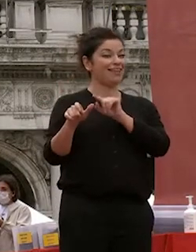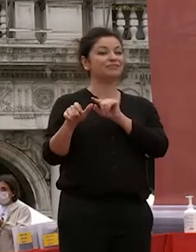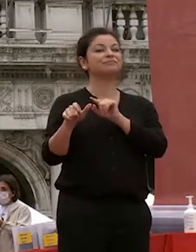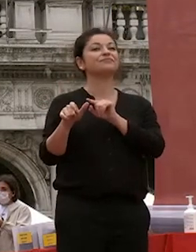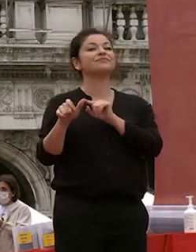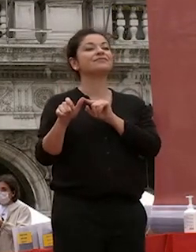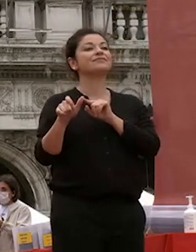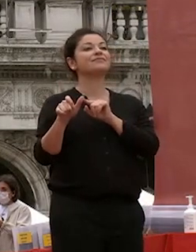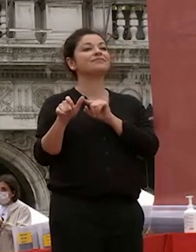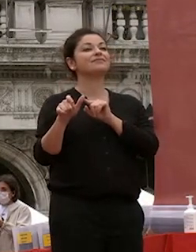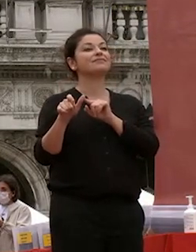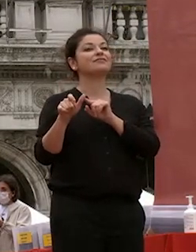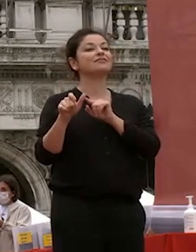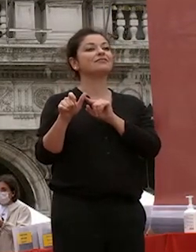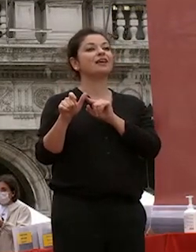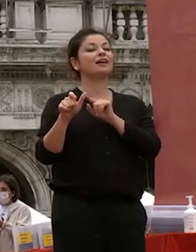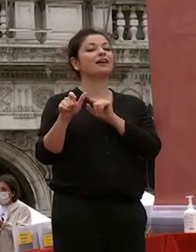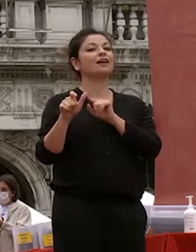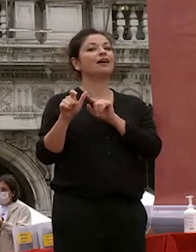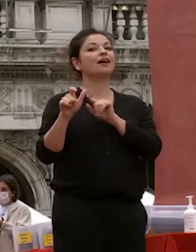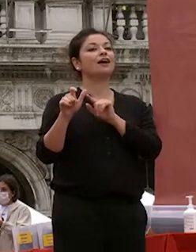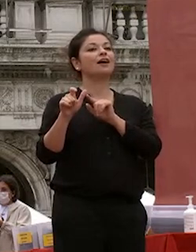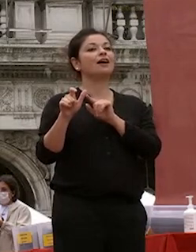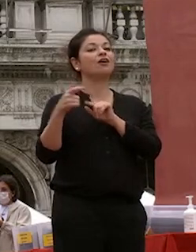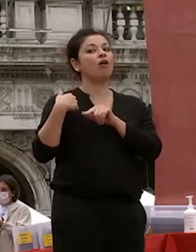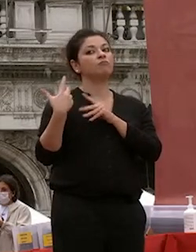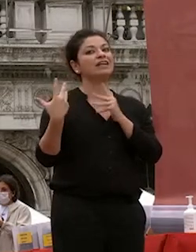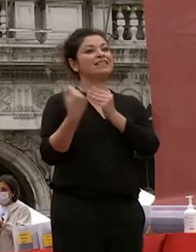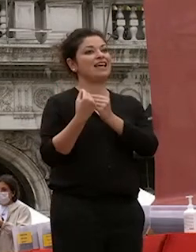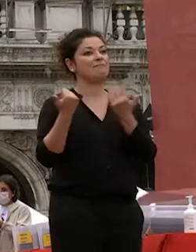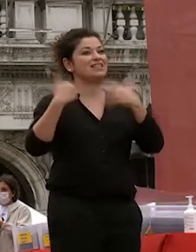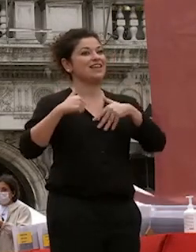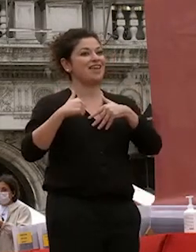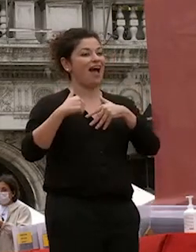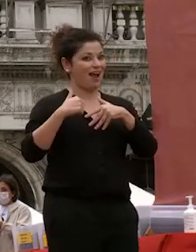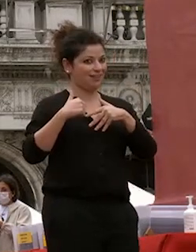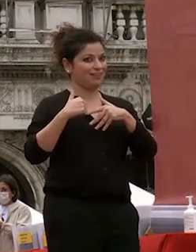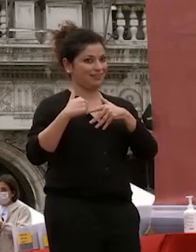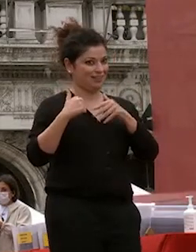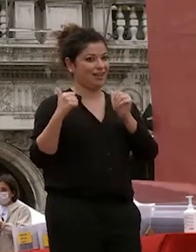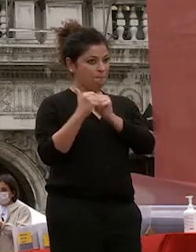ha con cui ho condotto un'esperienza di sei anni che mi è stata a fianco io